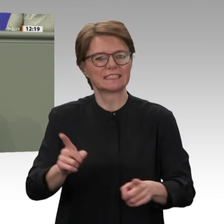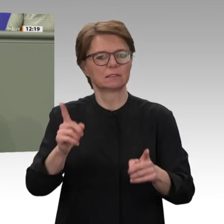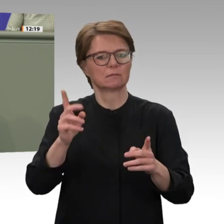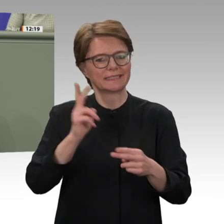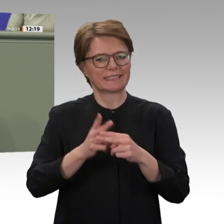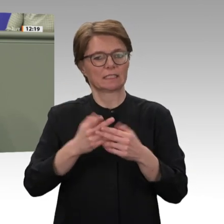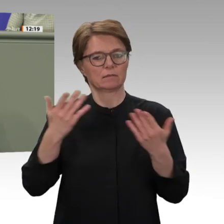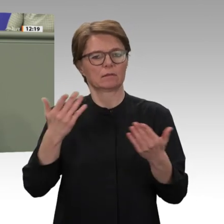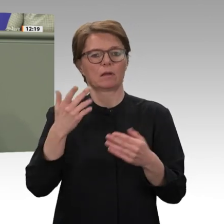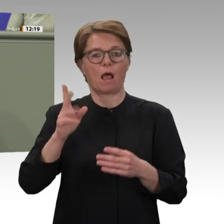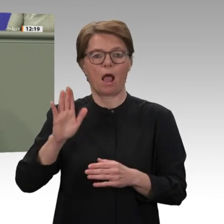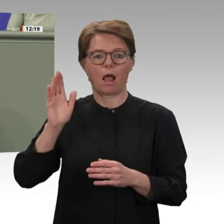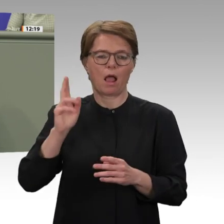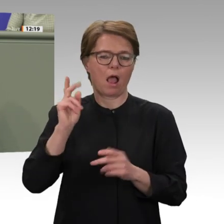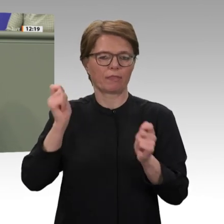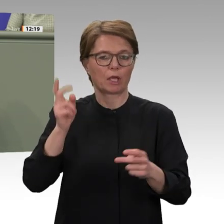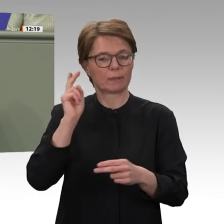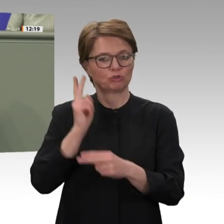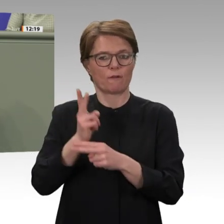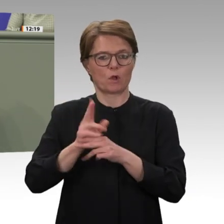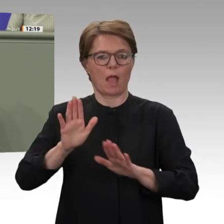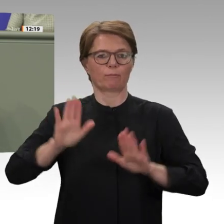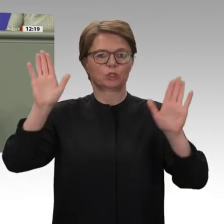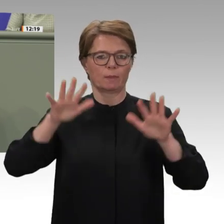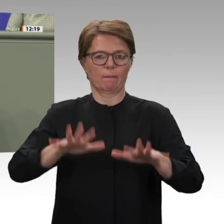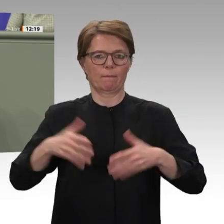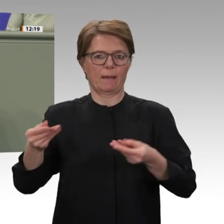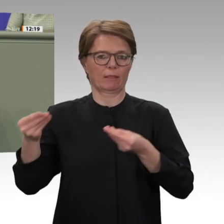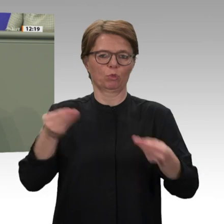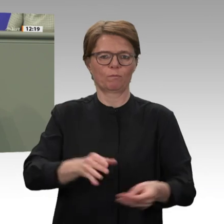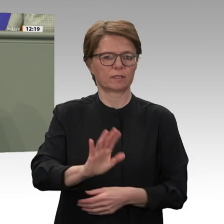Da sind sorgfältige parlamentarische Beratungen wichtiger als übereilte Beschlüsse. Dass